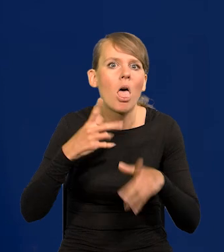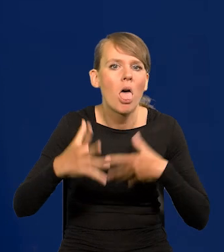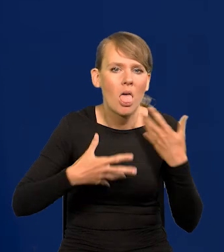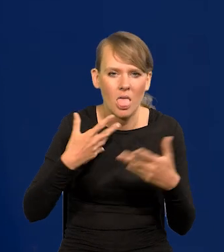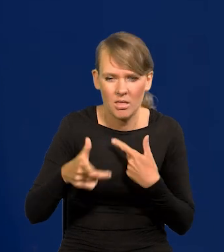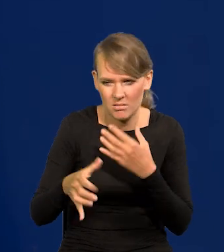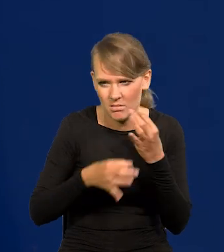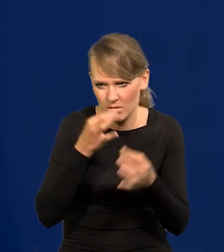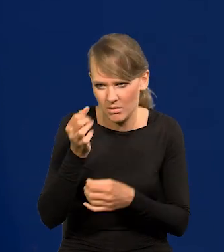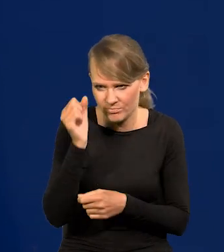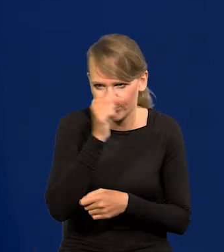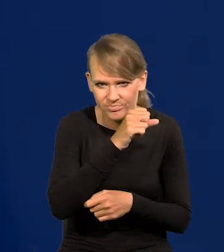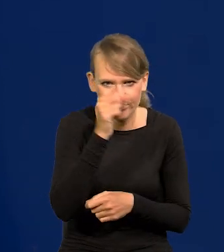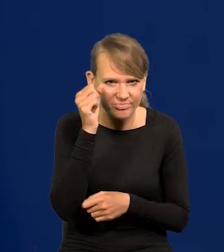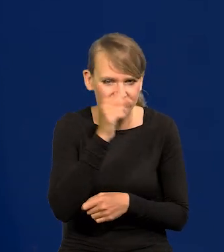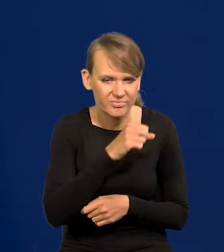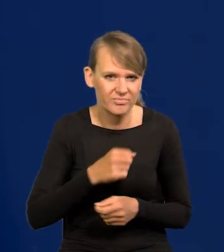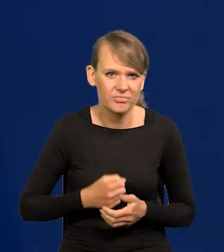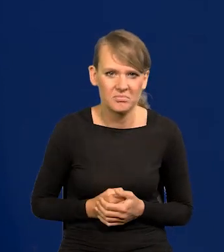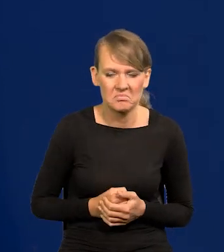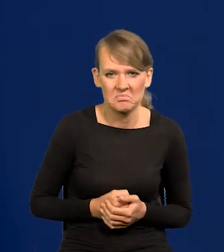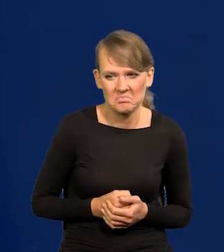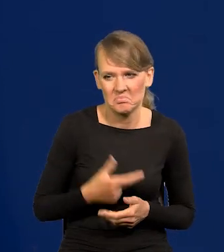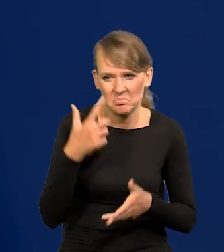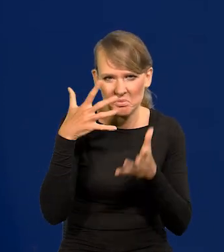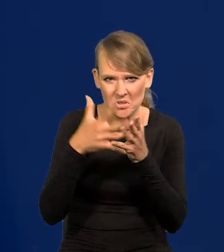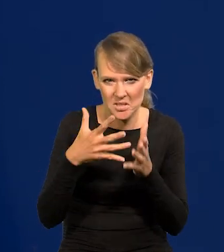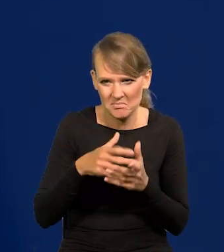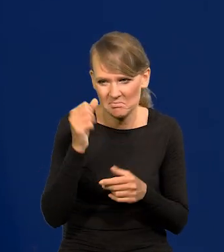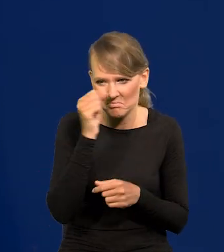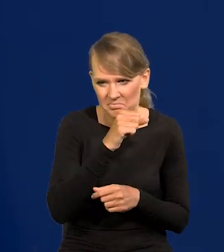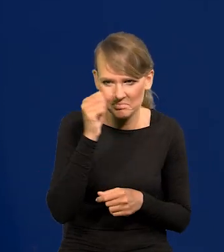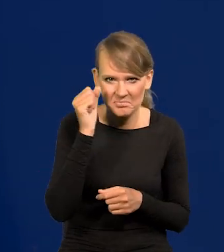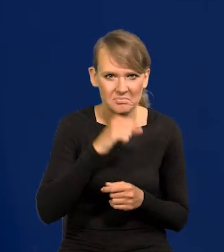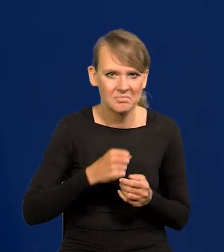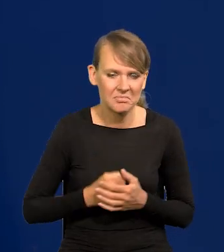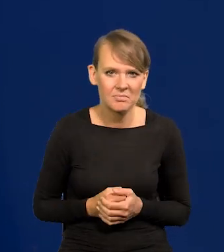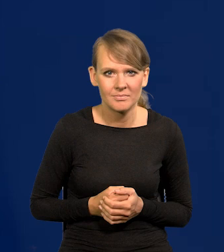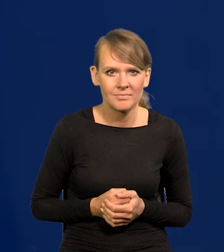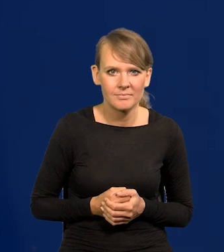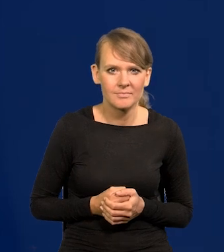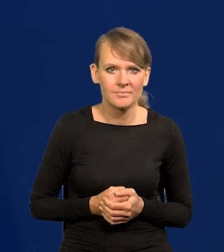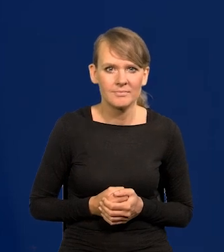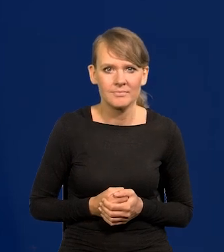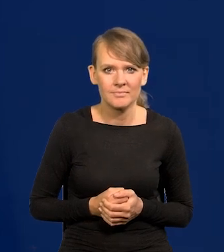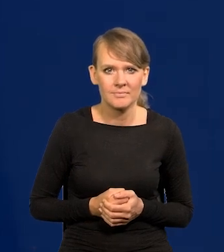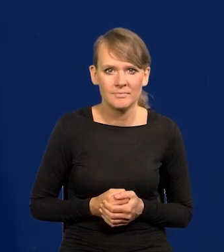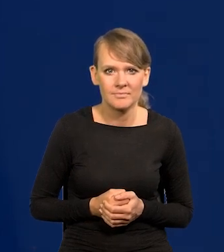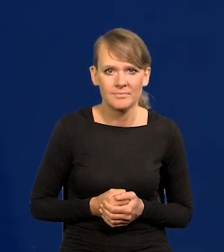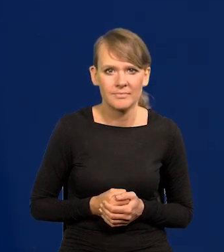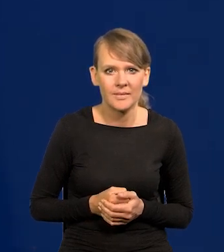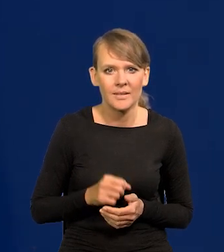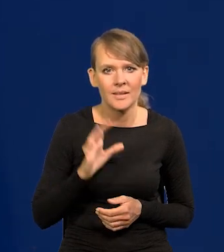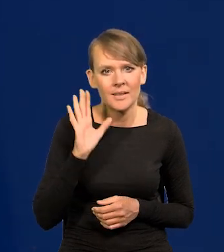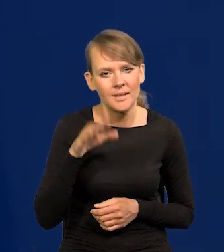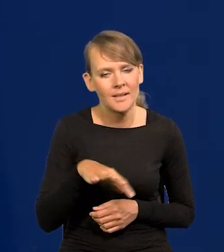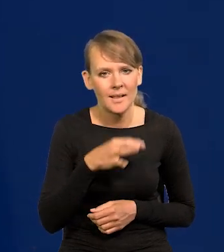jakieś głupstwa wypowiadają czy przewidują. No ale to zasłonę milczenia roztoczmy.